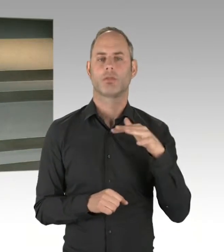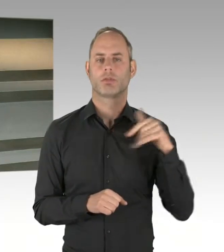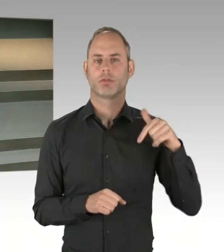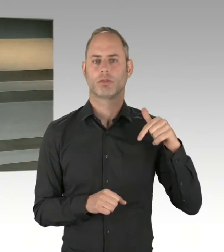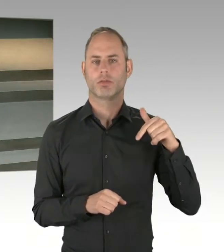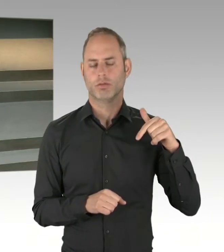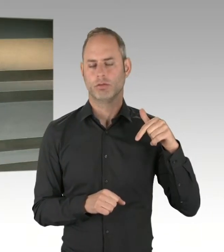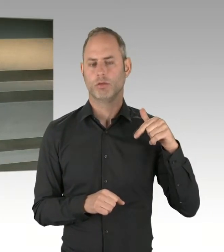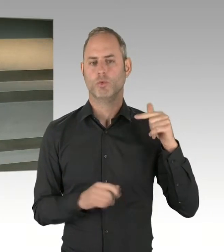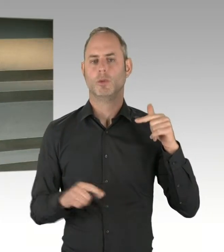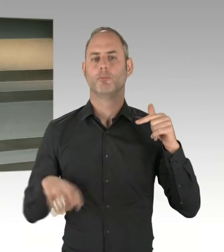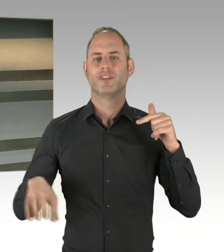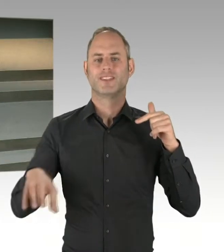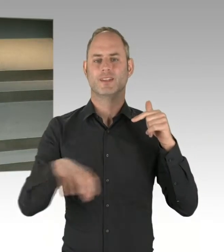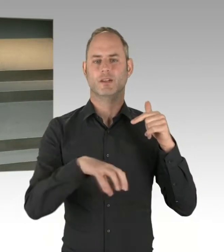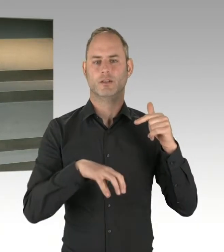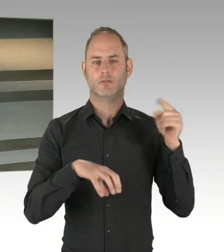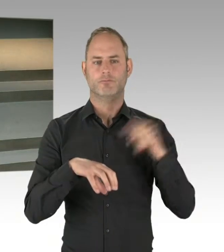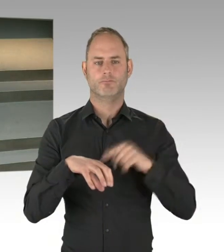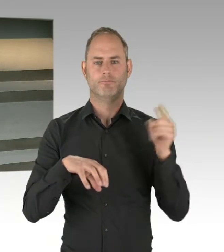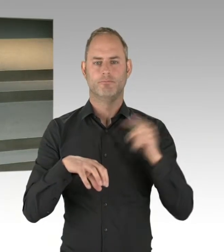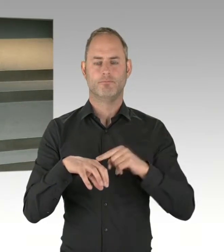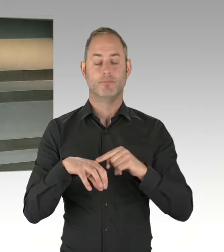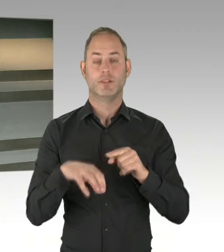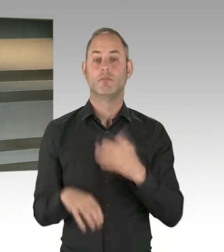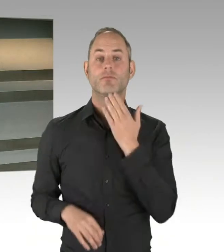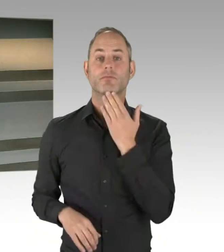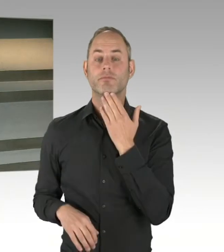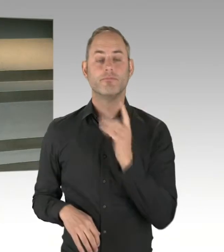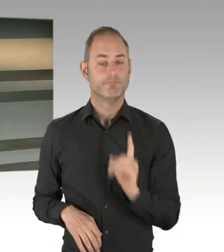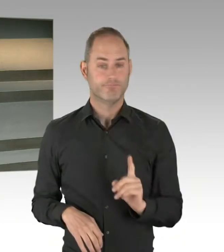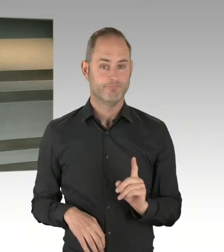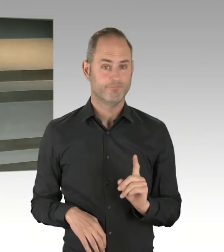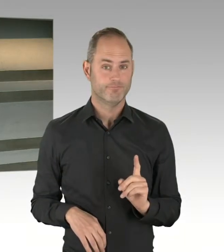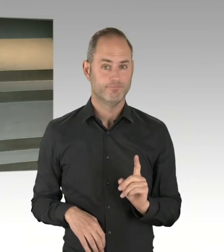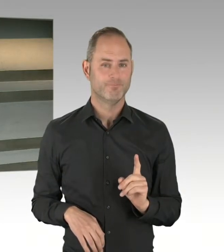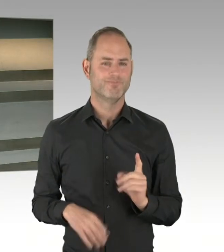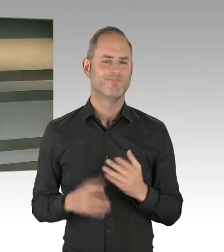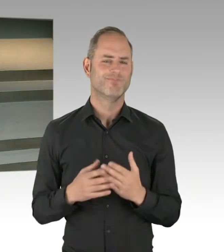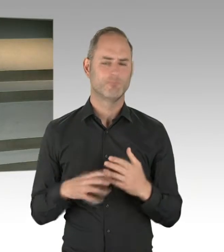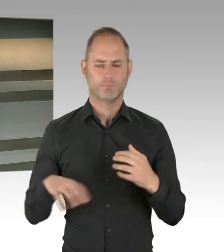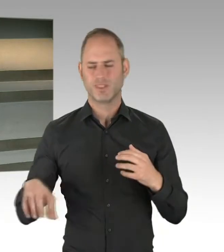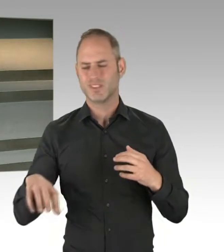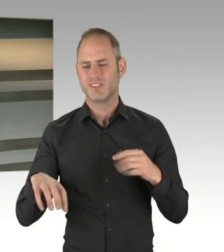zu dem einen oder anderen Punkt. Aber ich glaube, wir haben in den bisherigen Verfahren die Hürden so gut miteinander bewältigt